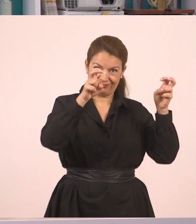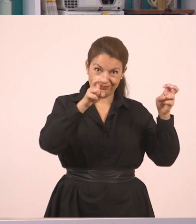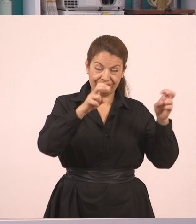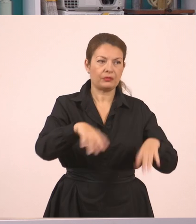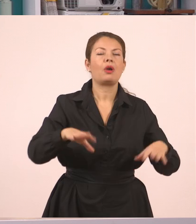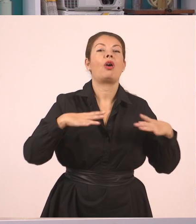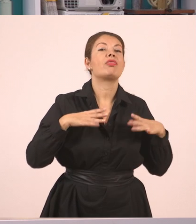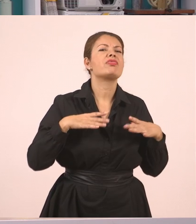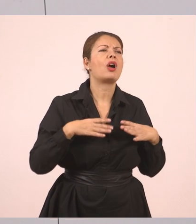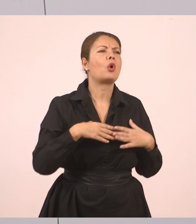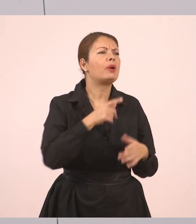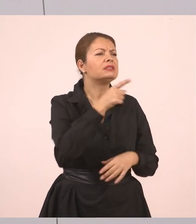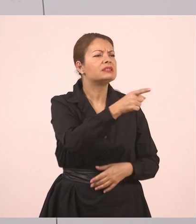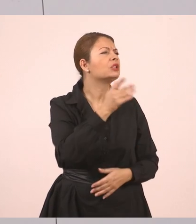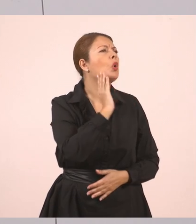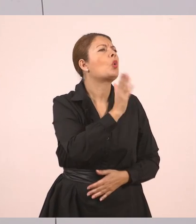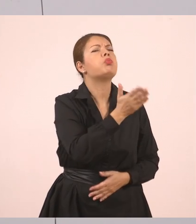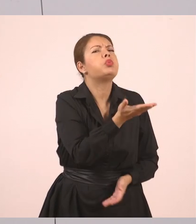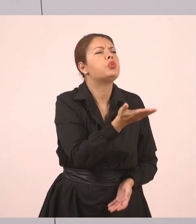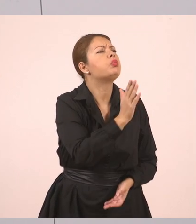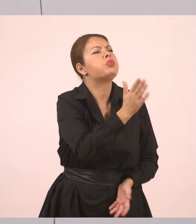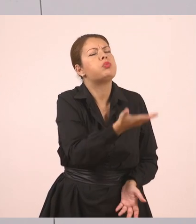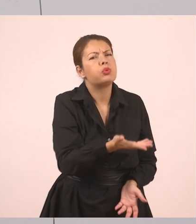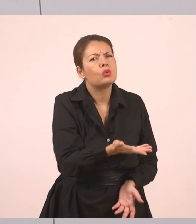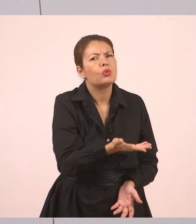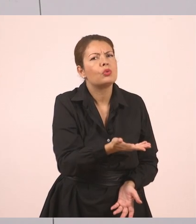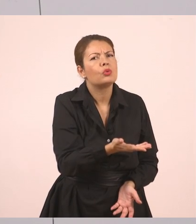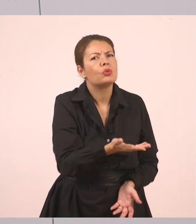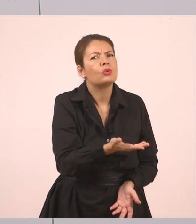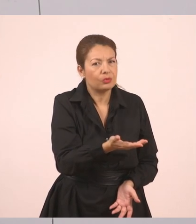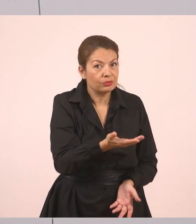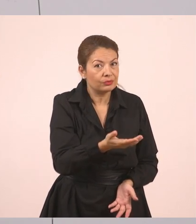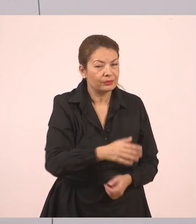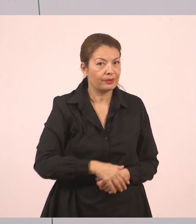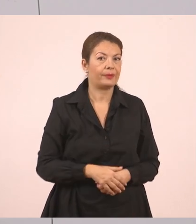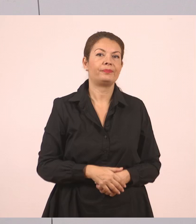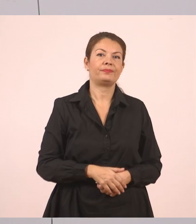"Πού θα πας διακοπές".